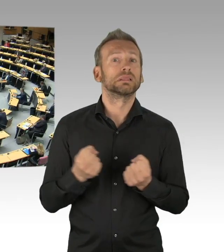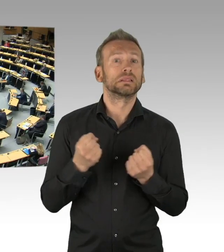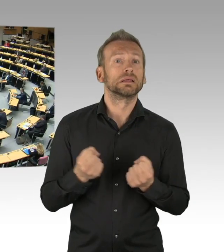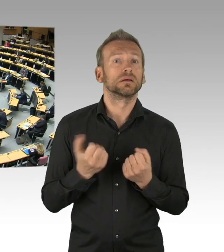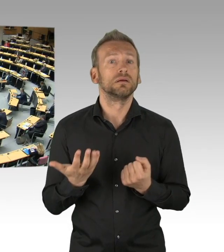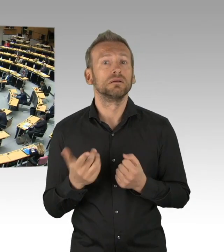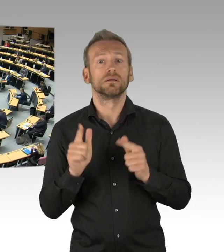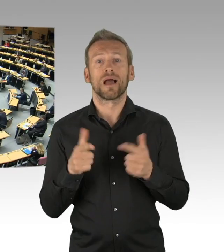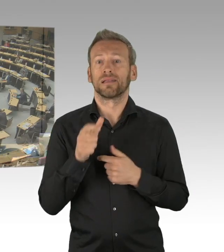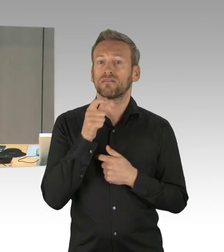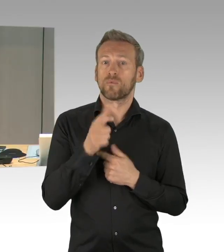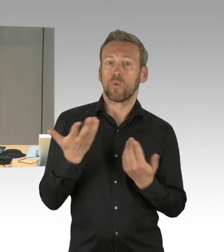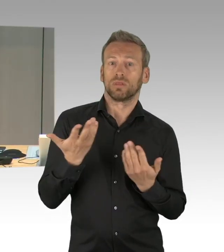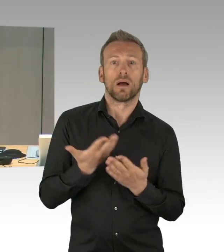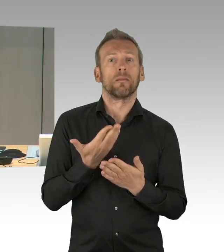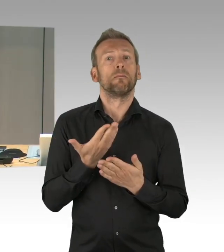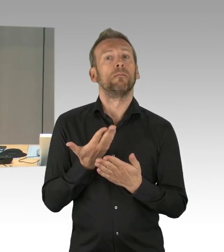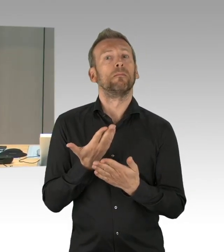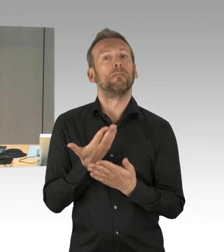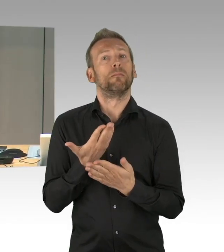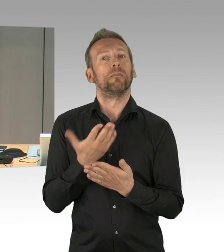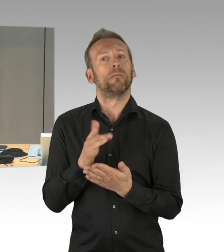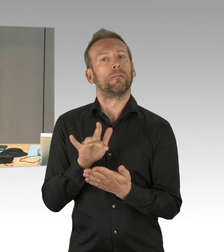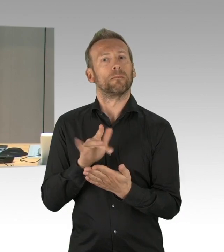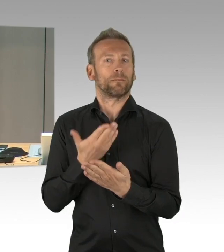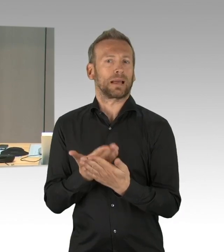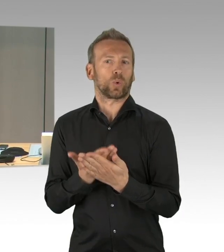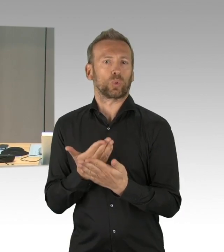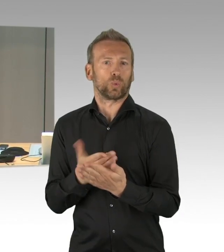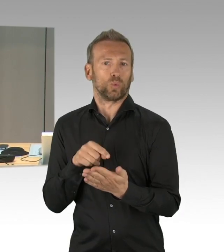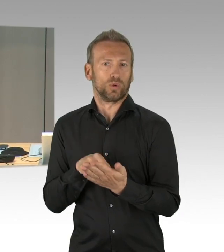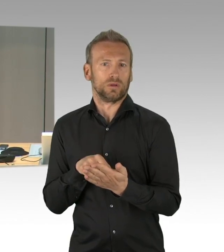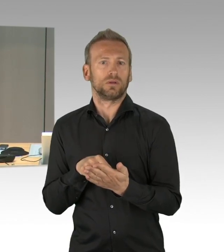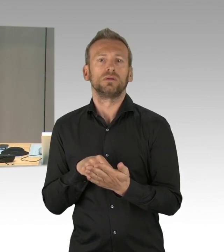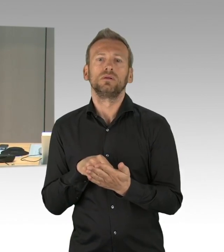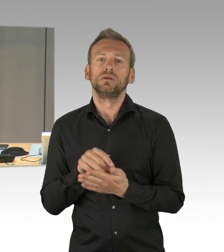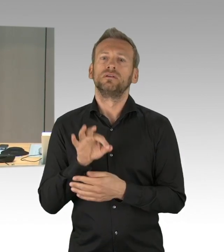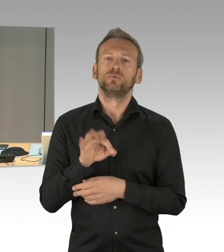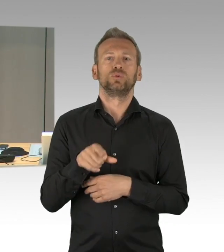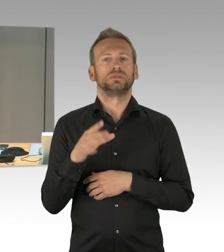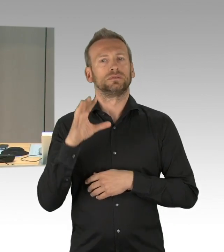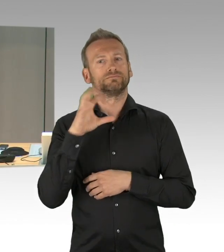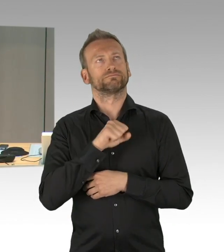(Präsidium) Ich lasse über die Dringlichkeit jetzt abstimmen, wer der Dringlichkeit seine Zustimmung geben möchte, bitte ich um das Handzeichen.